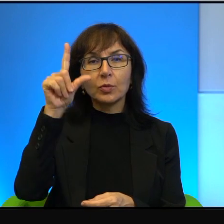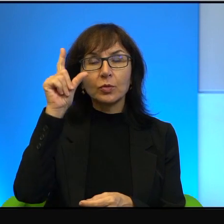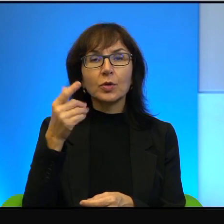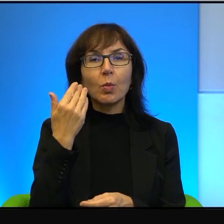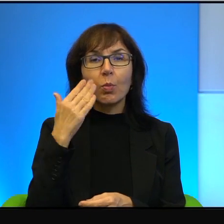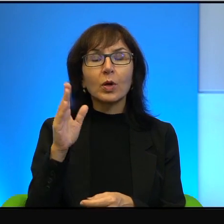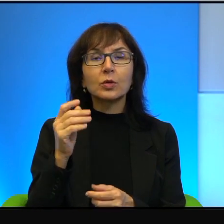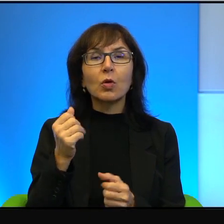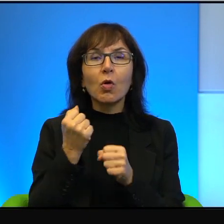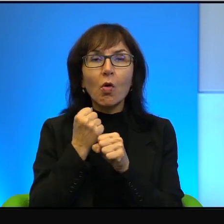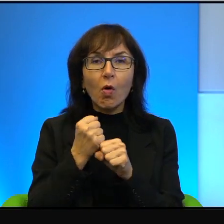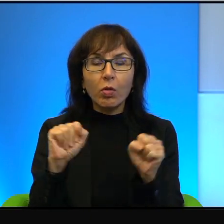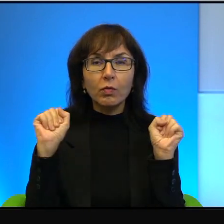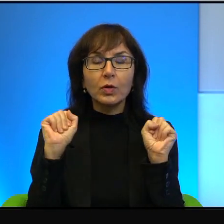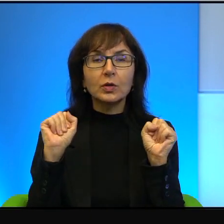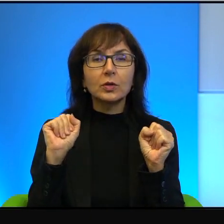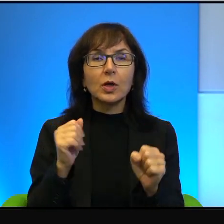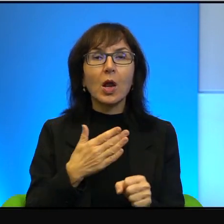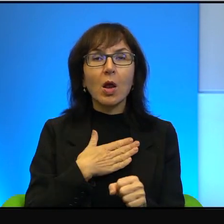Ja mam pośród nich wielu przyjaciół